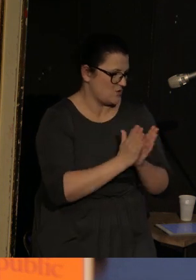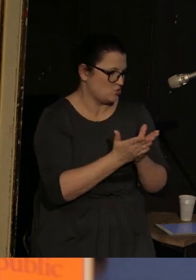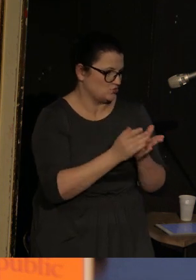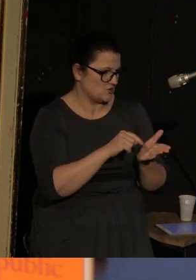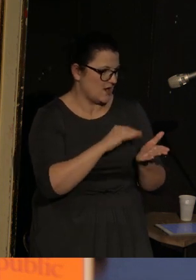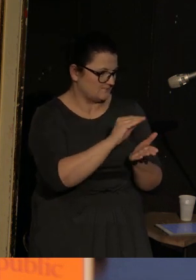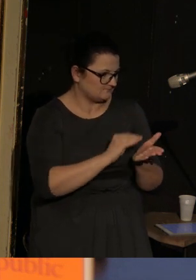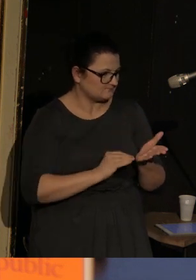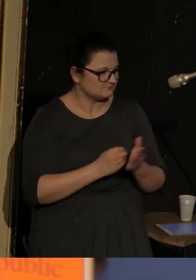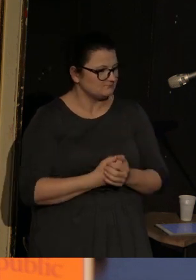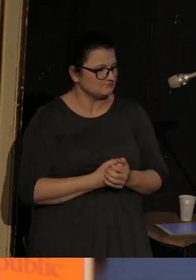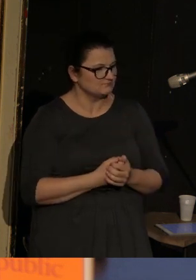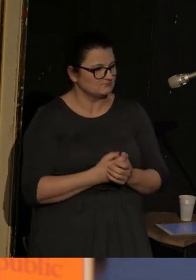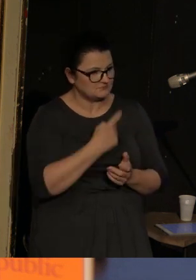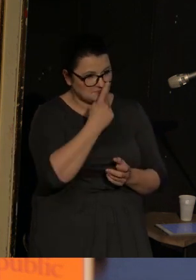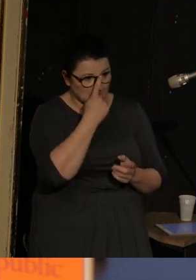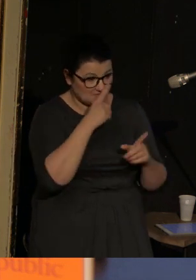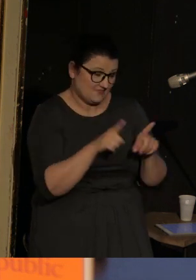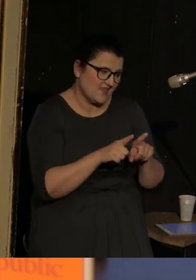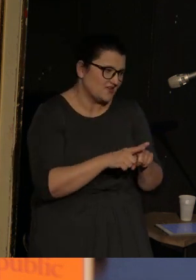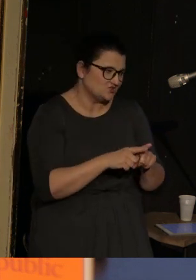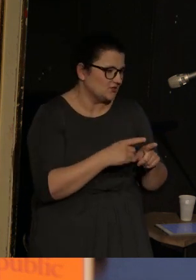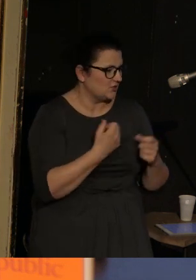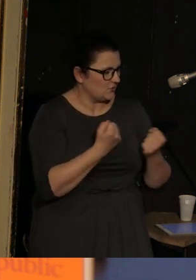Chociaż oczywiście jest to też szalenie liryczna sytuacja.